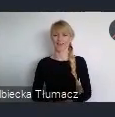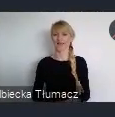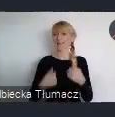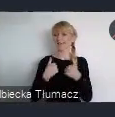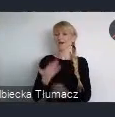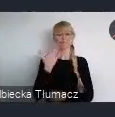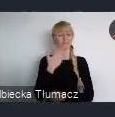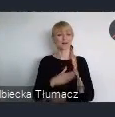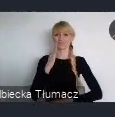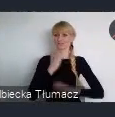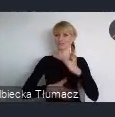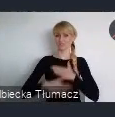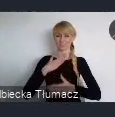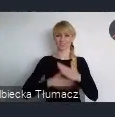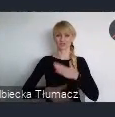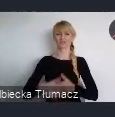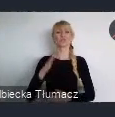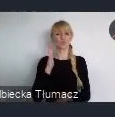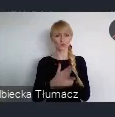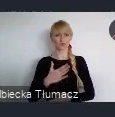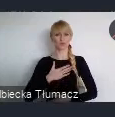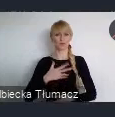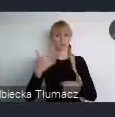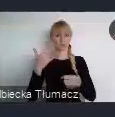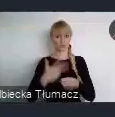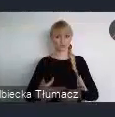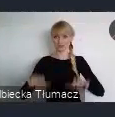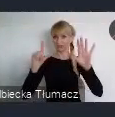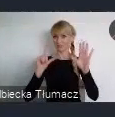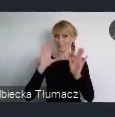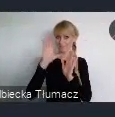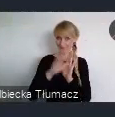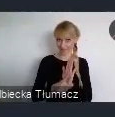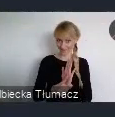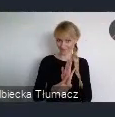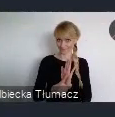że mamy już 37 miast w Planie Działań dla Miast.